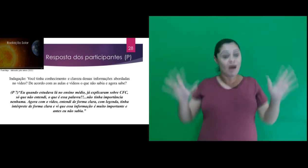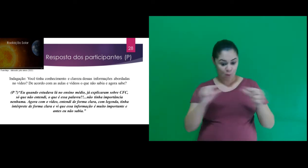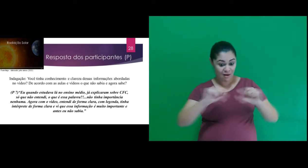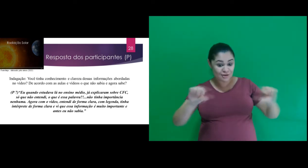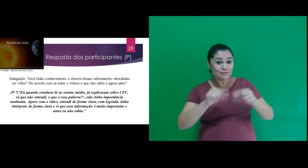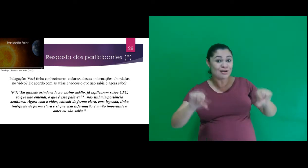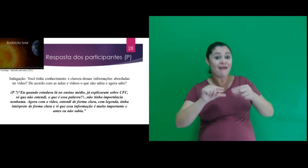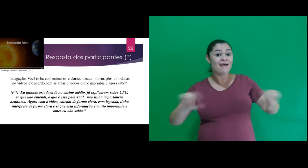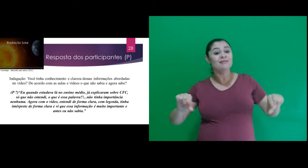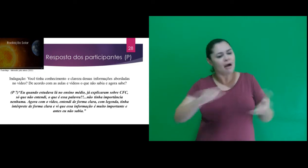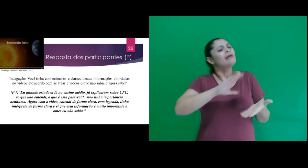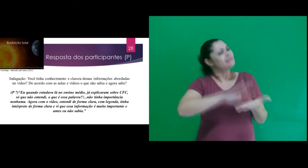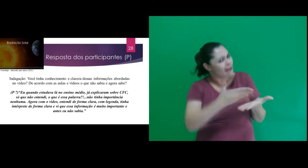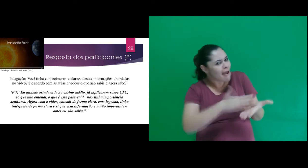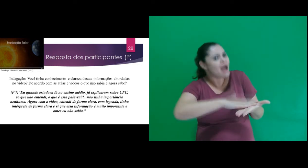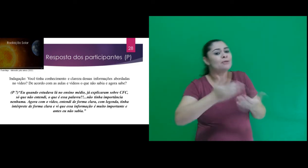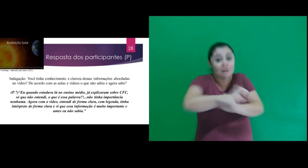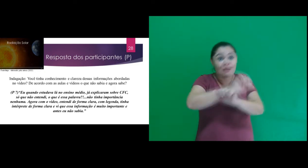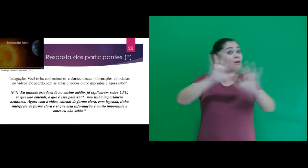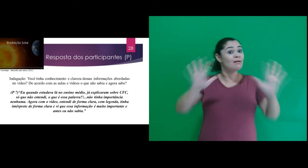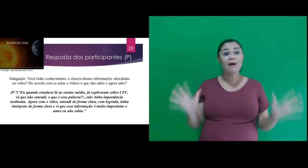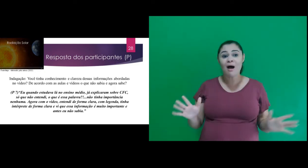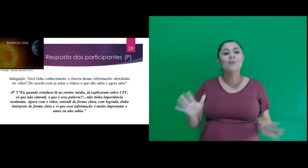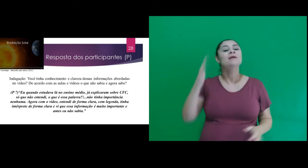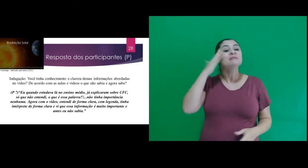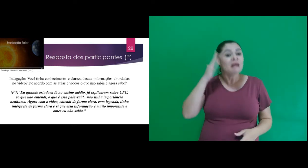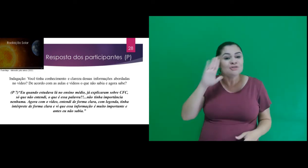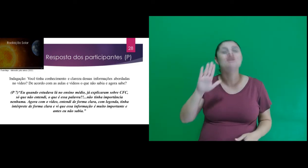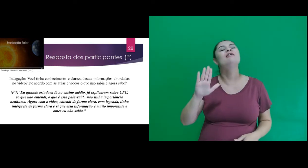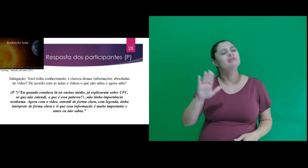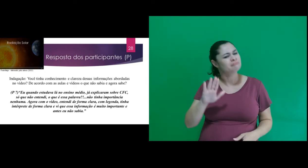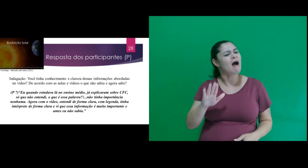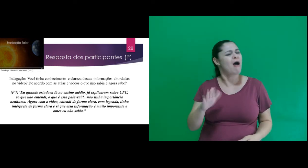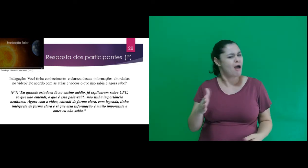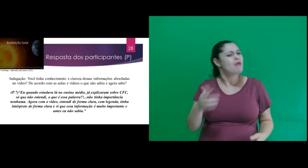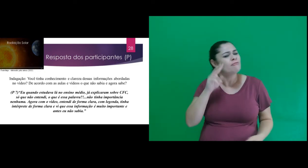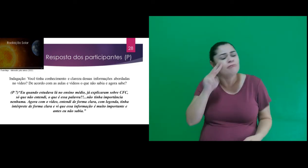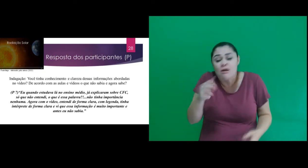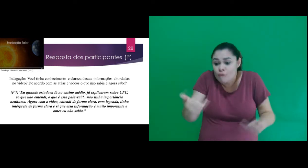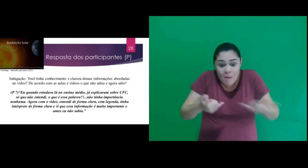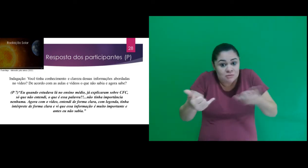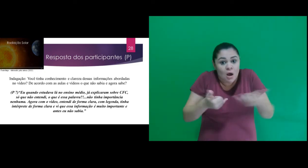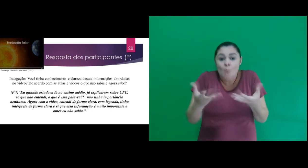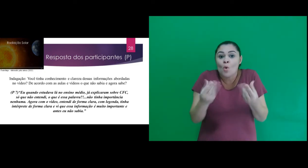entendi de forma clara, com legenda, tinha intérprete de forma clara e vi que essa informação